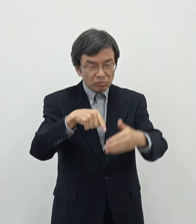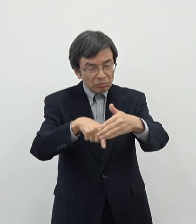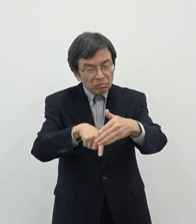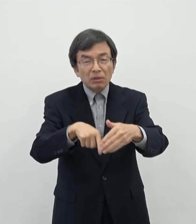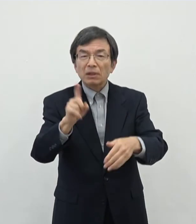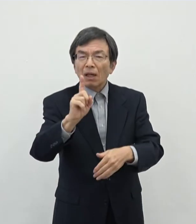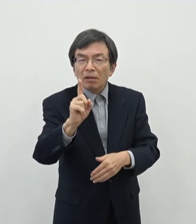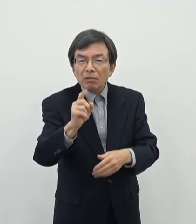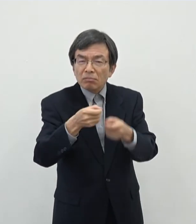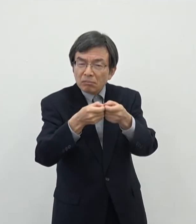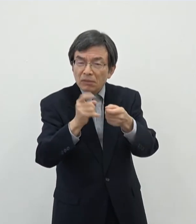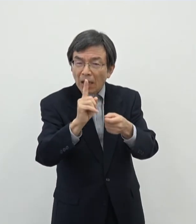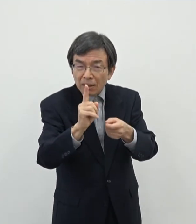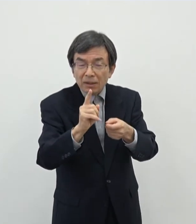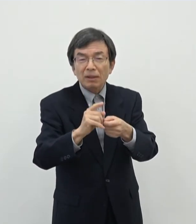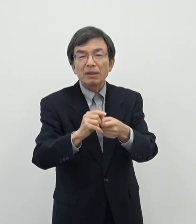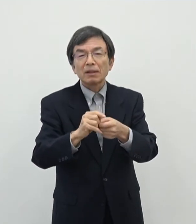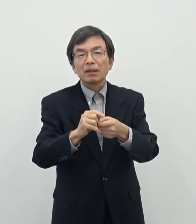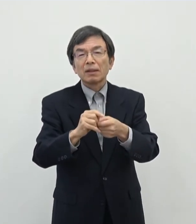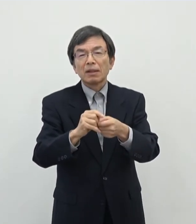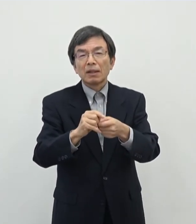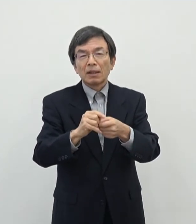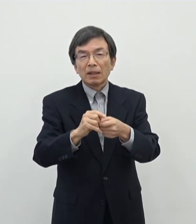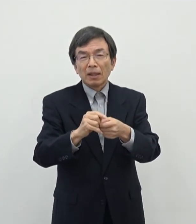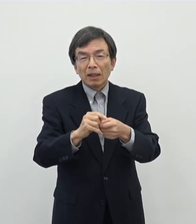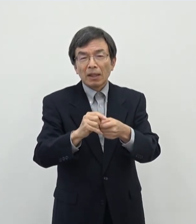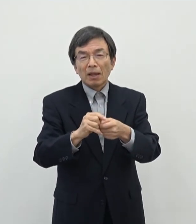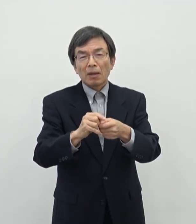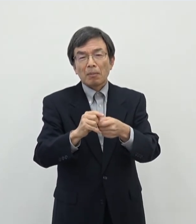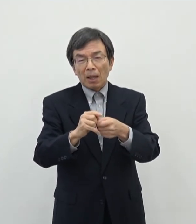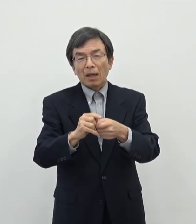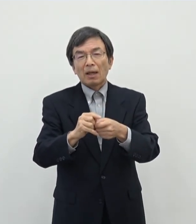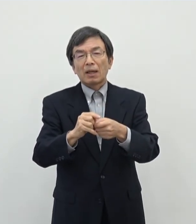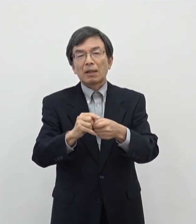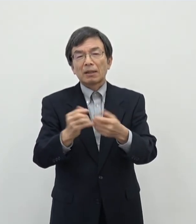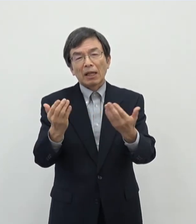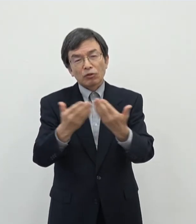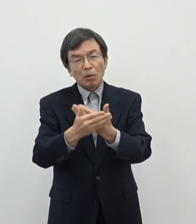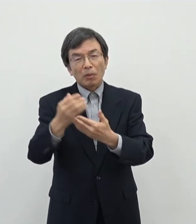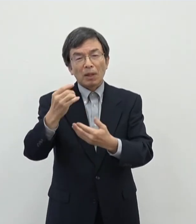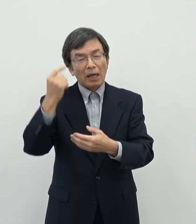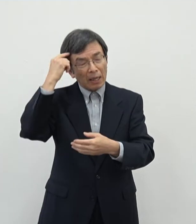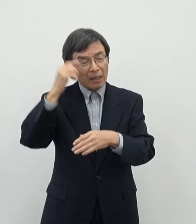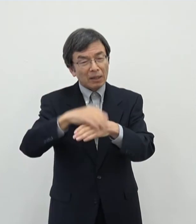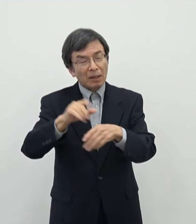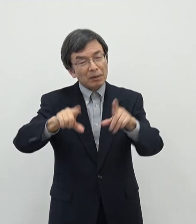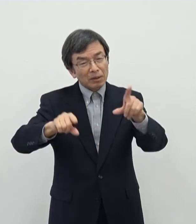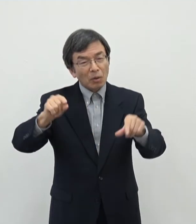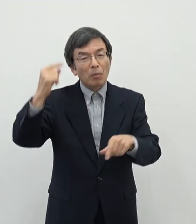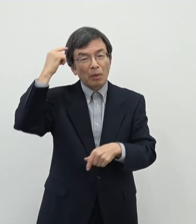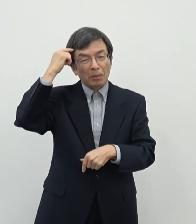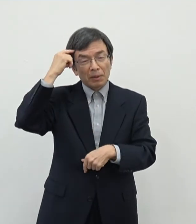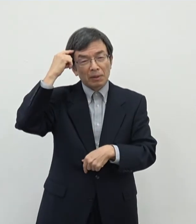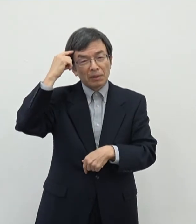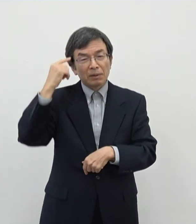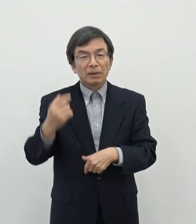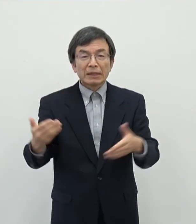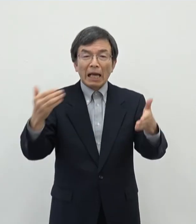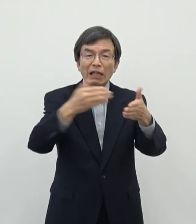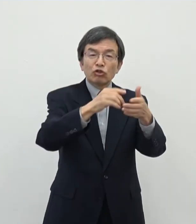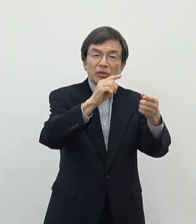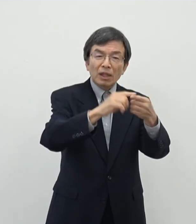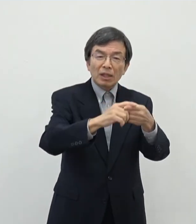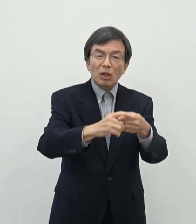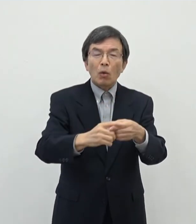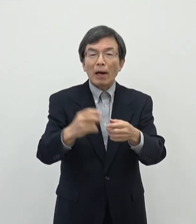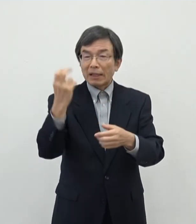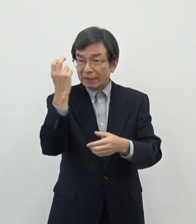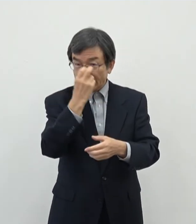まあそういう話になるとかなりあの哲学的な議論 があるんですけれどもこのあたりについては最終的にはまぁ審査をさせて頂いた中で